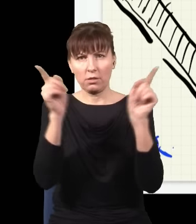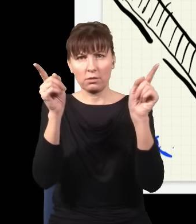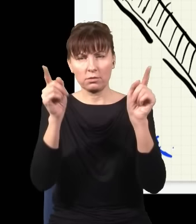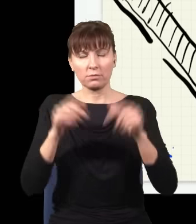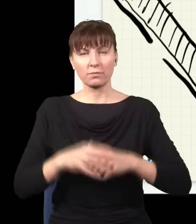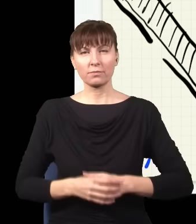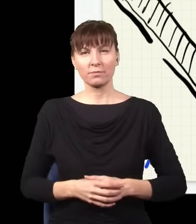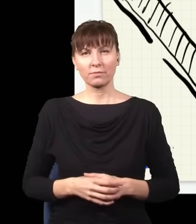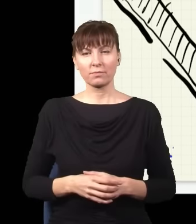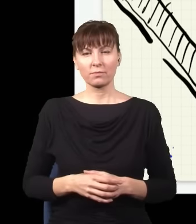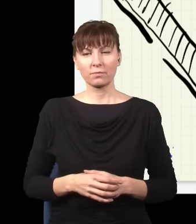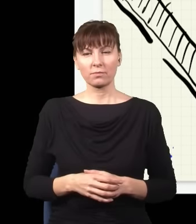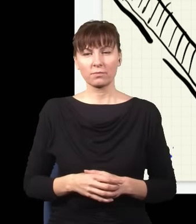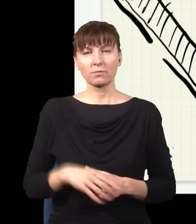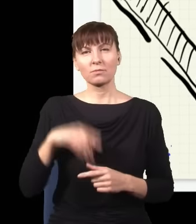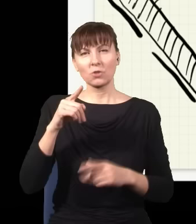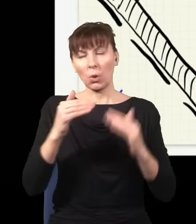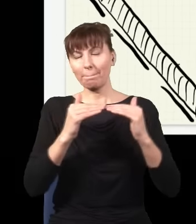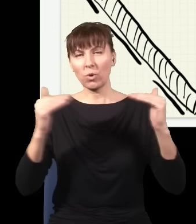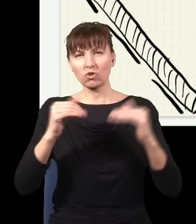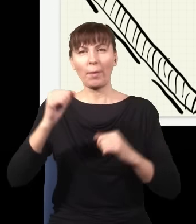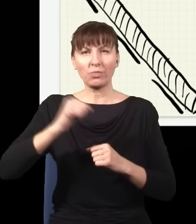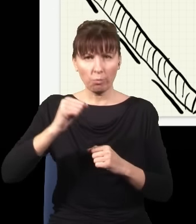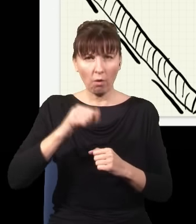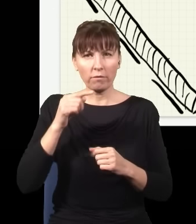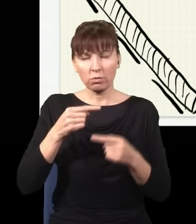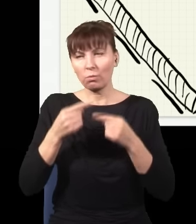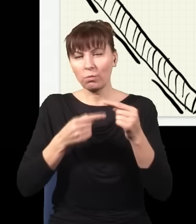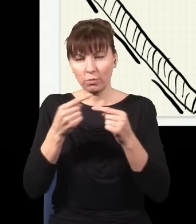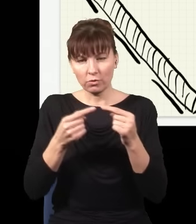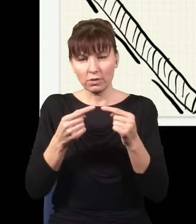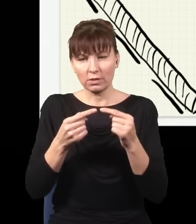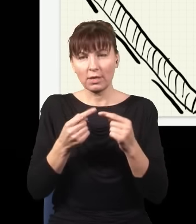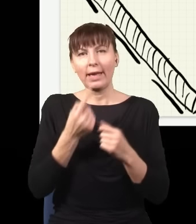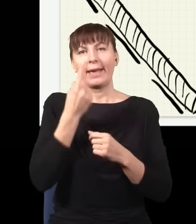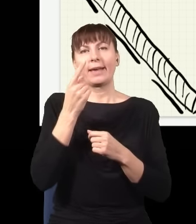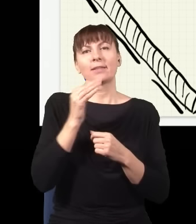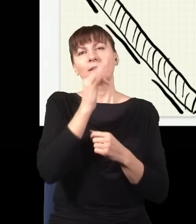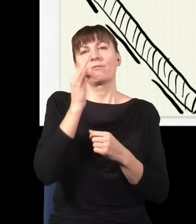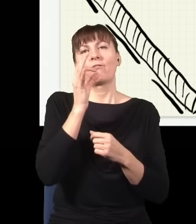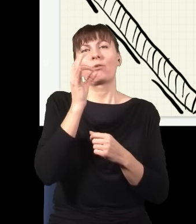To, jak rozumiemy to na poziomie atomowym, jest to proces, w którym leci sobie jeden niebieski foton,